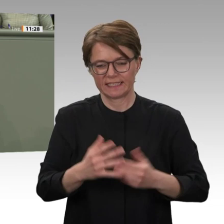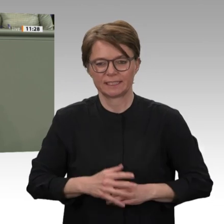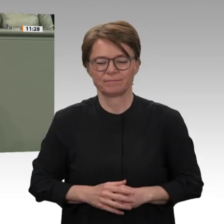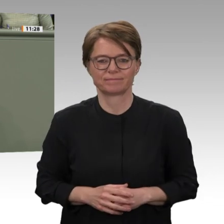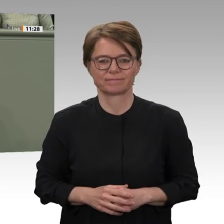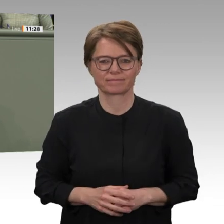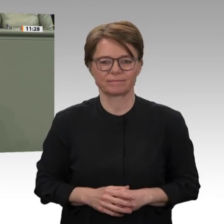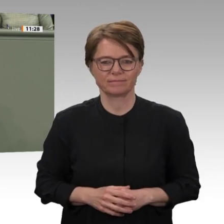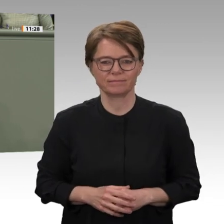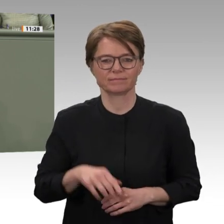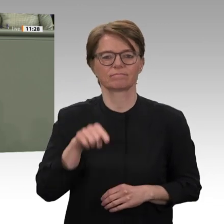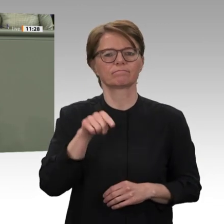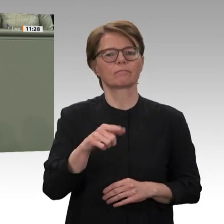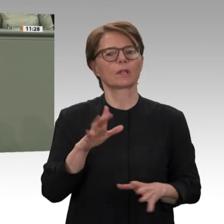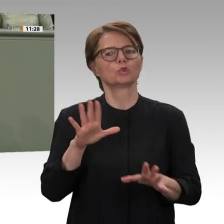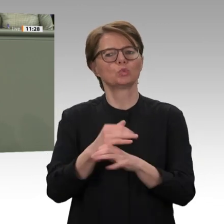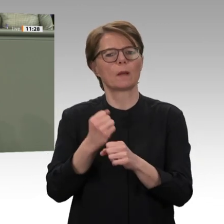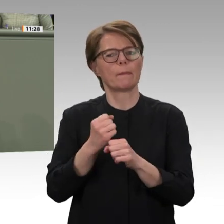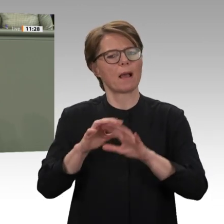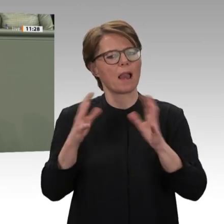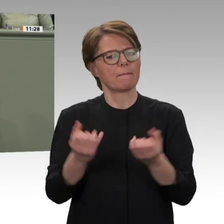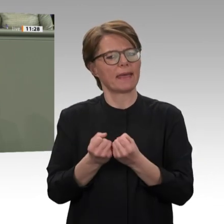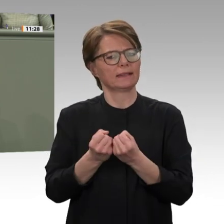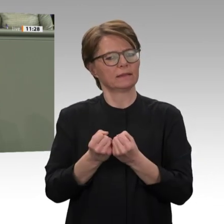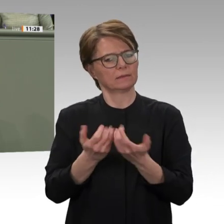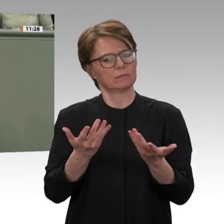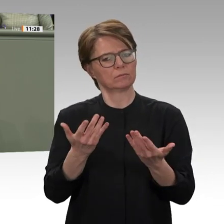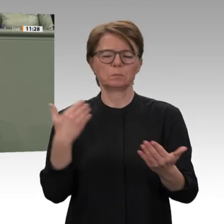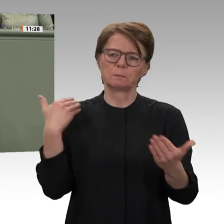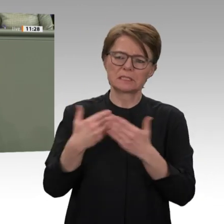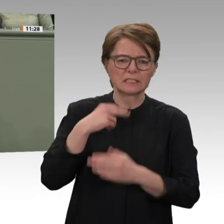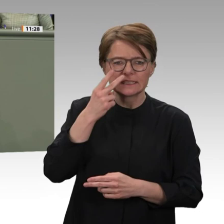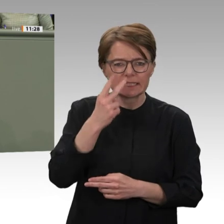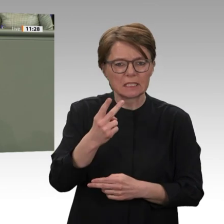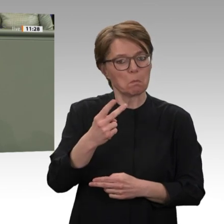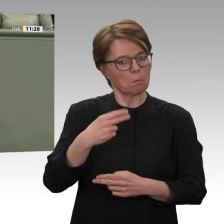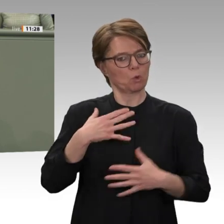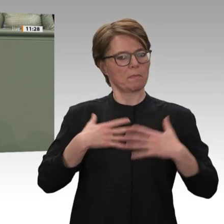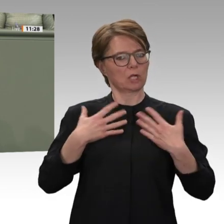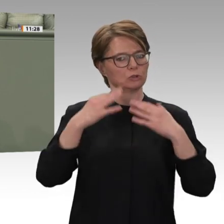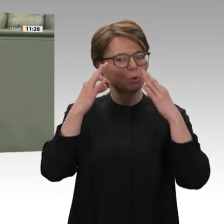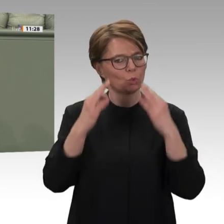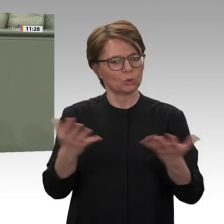Die politische Wirkung dieses auch in der Region beispiellosen Umbruchs geht weit